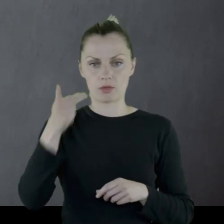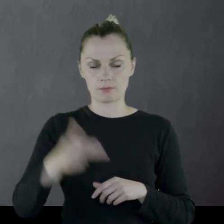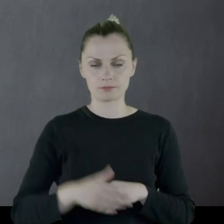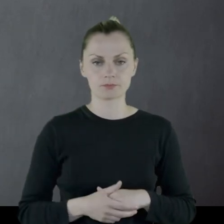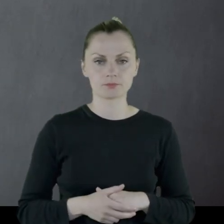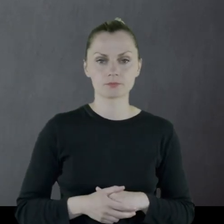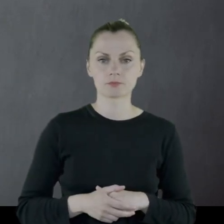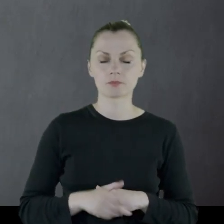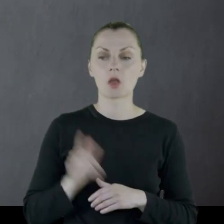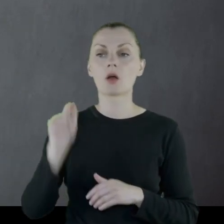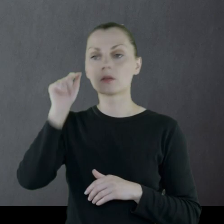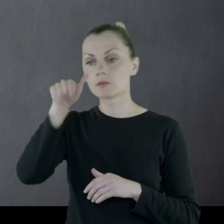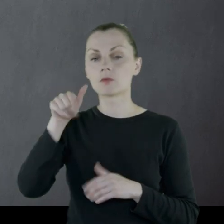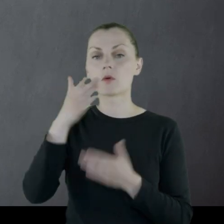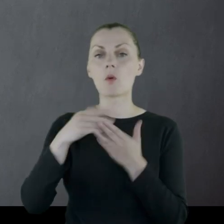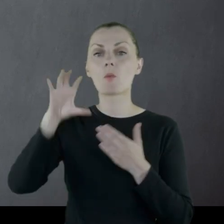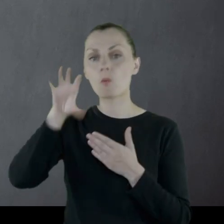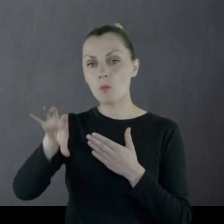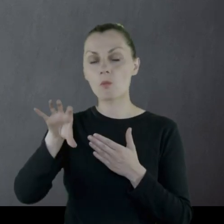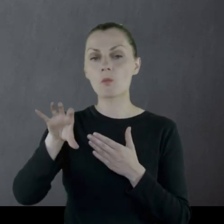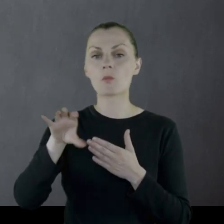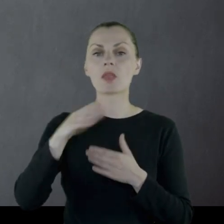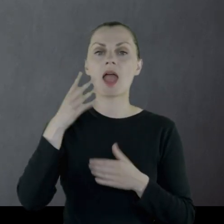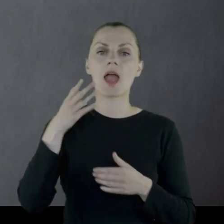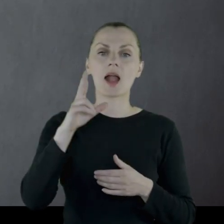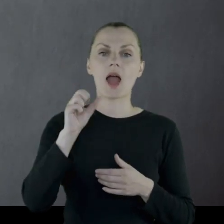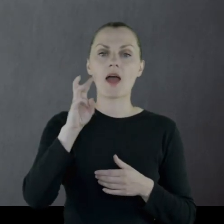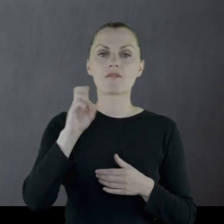Jest tam w pułku, w oddziale kawalerii.